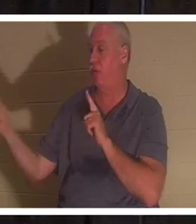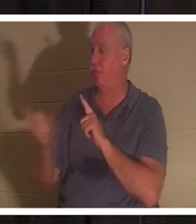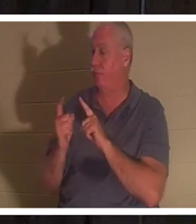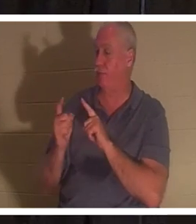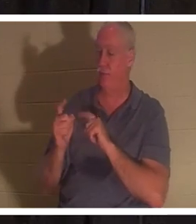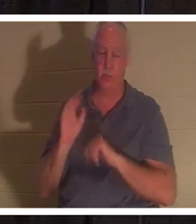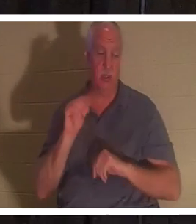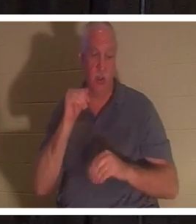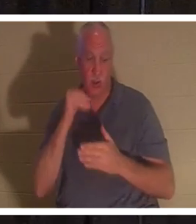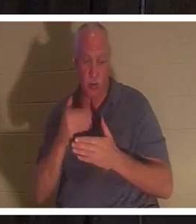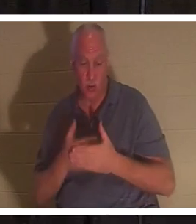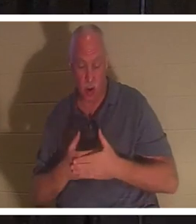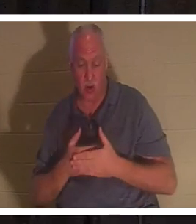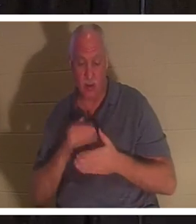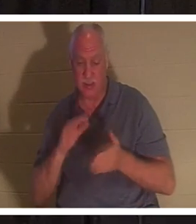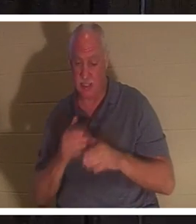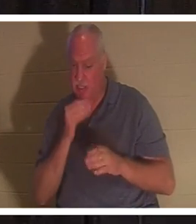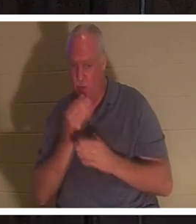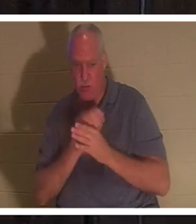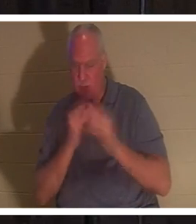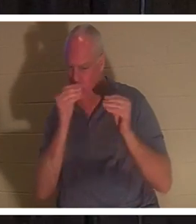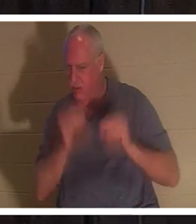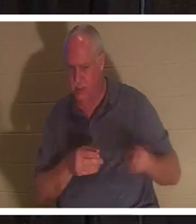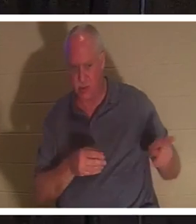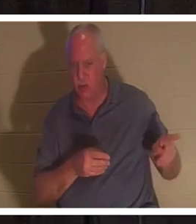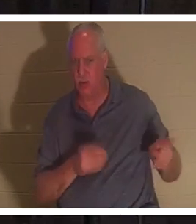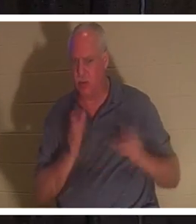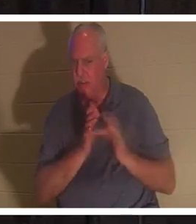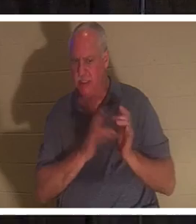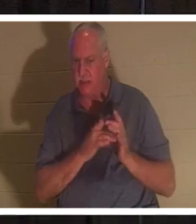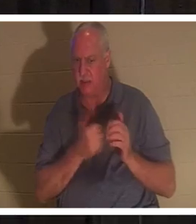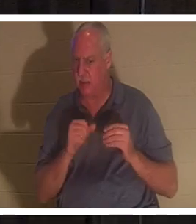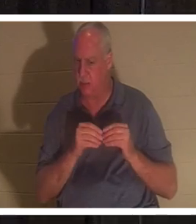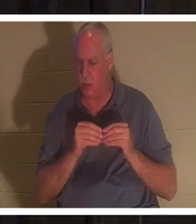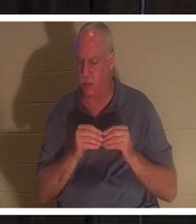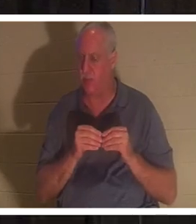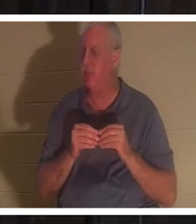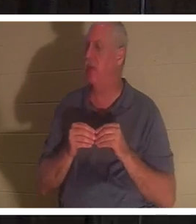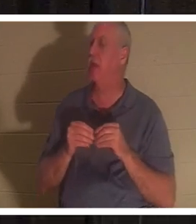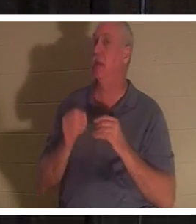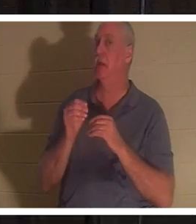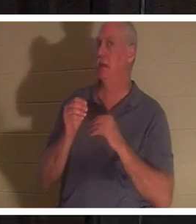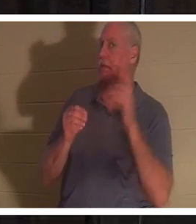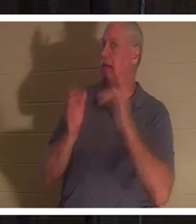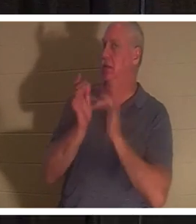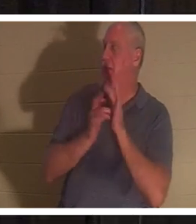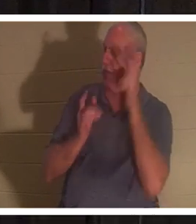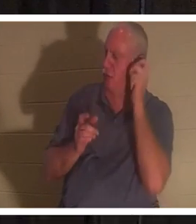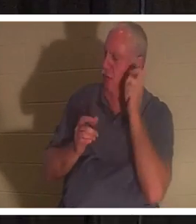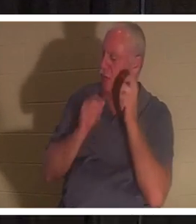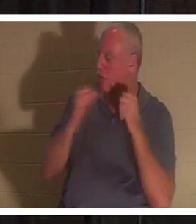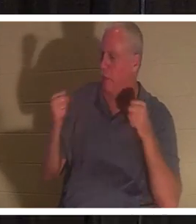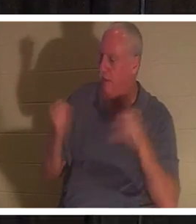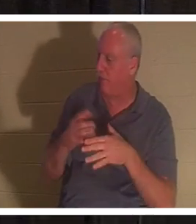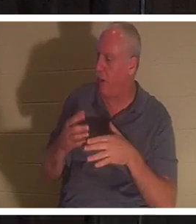mehr.‘ Als Jesus dies hörte, sagte er zu Jairus: „Fürchte dich nicht, glaube einfach, dann wird sie